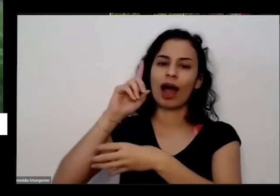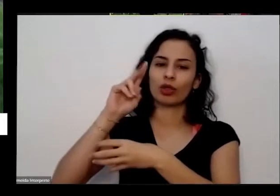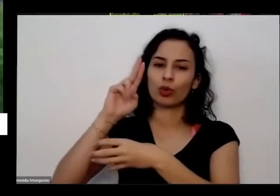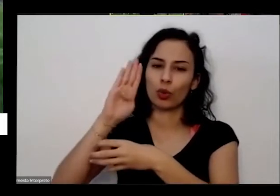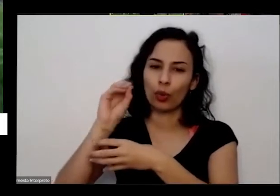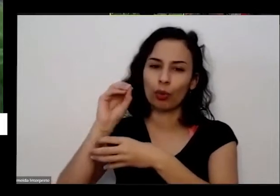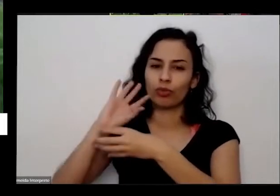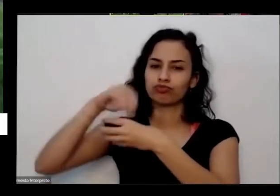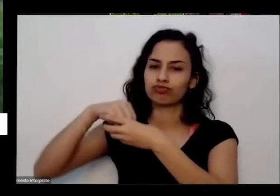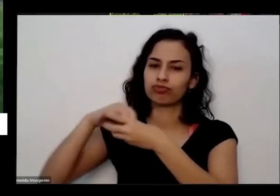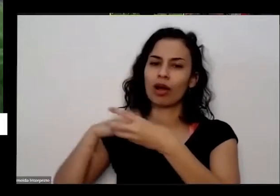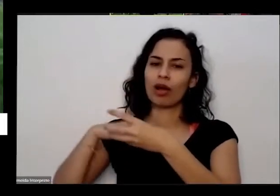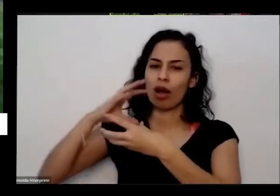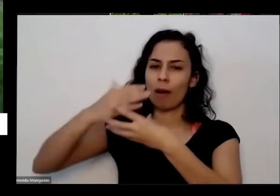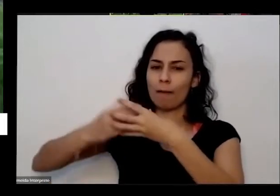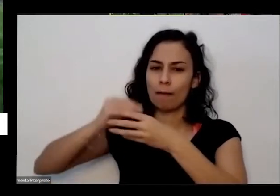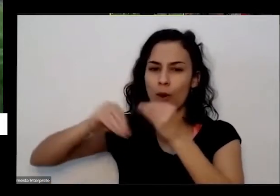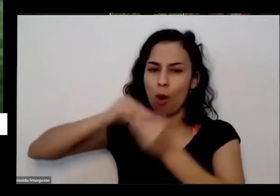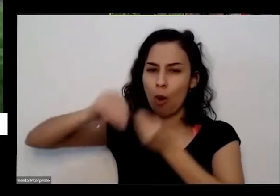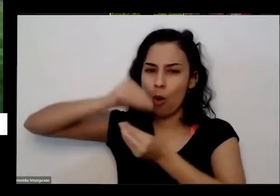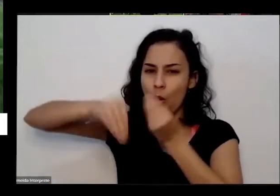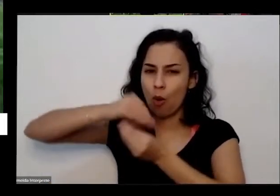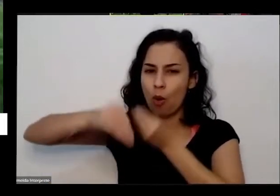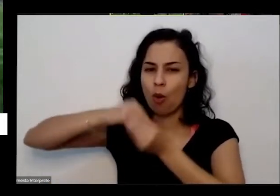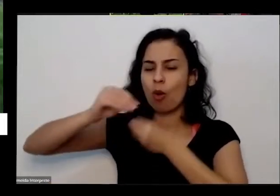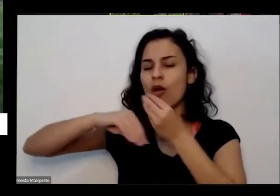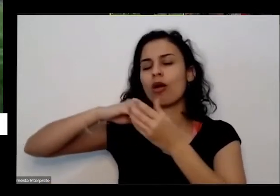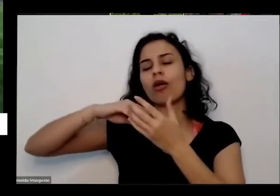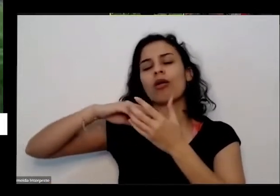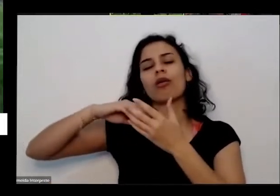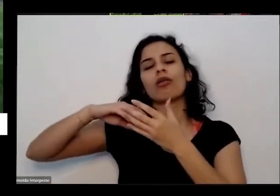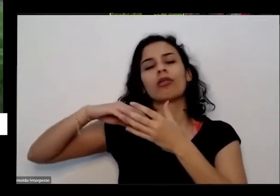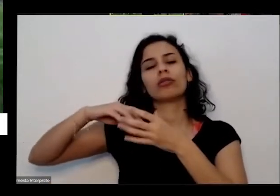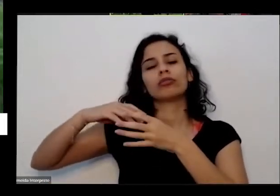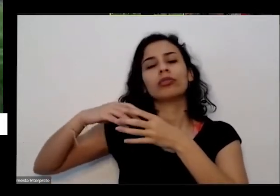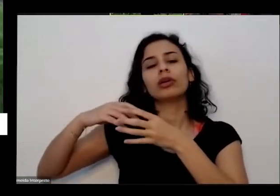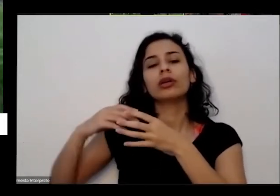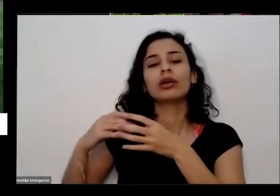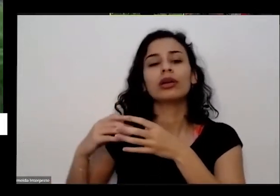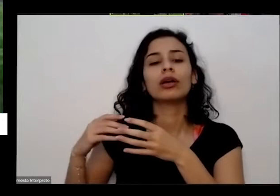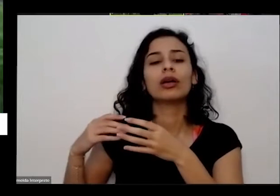isso que é fruto do processamento dele depois que tudo isso passa pelo trato digestivo desses